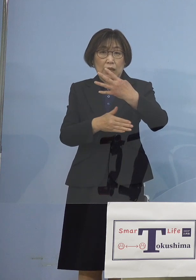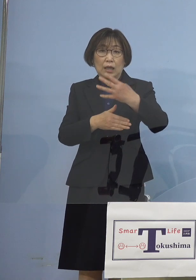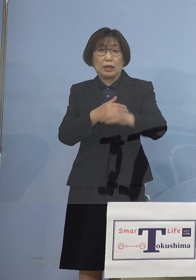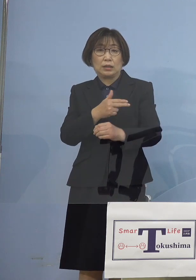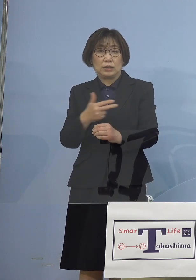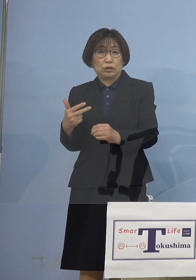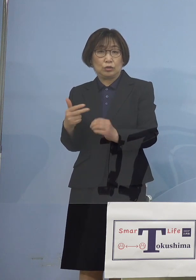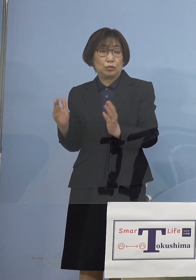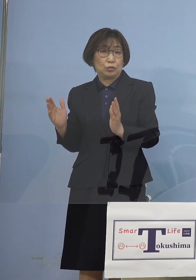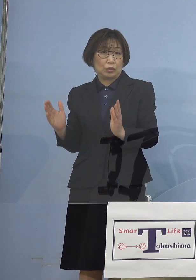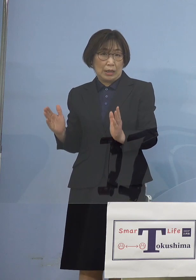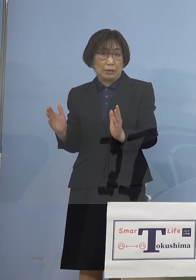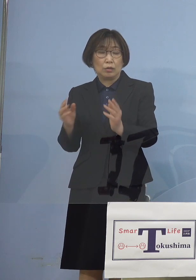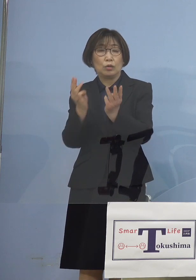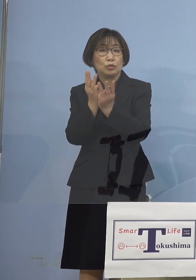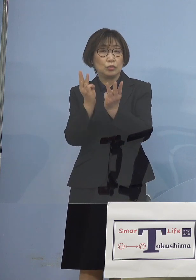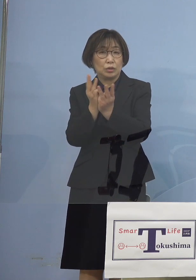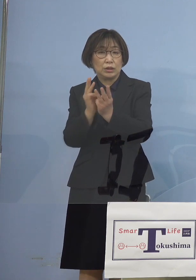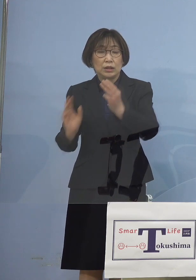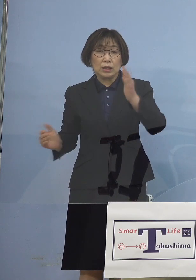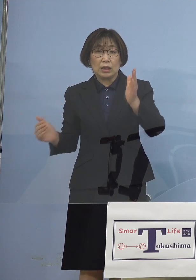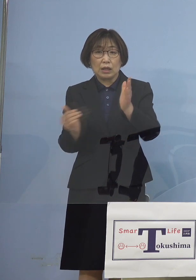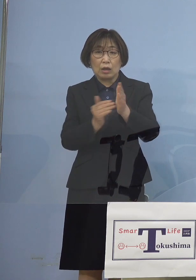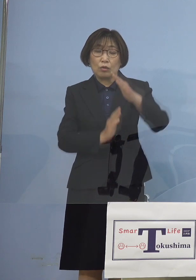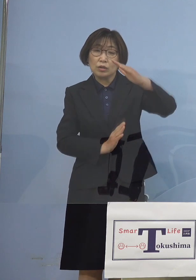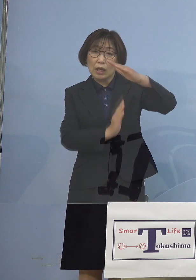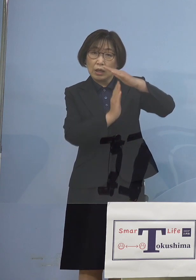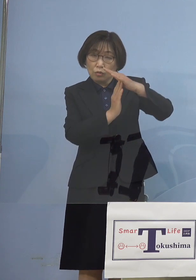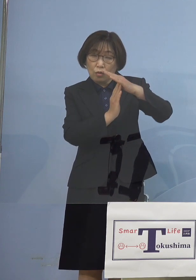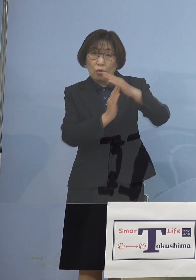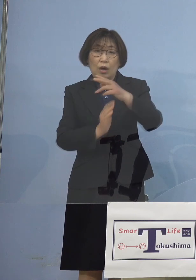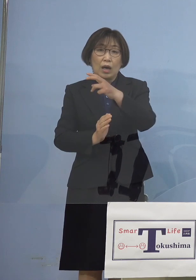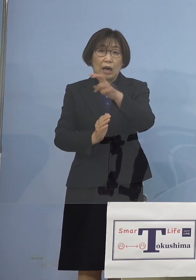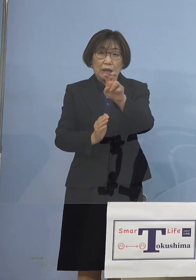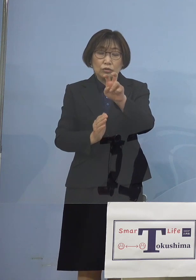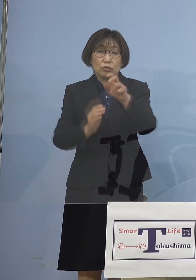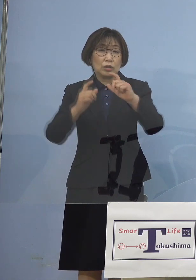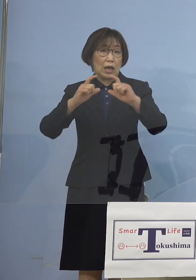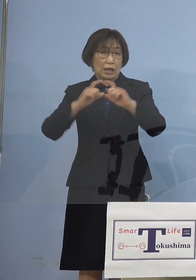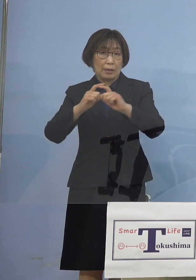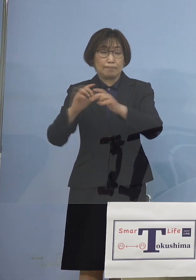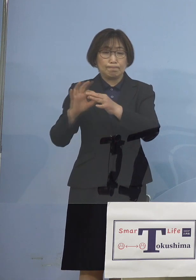その数値、過去最高20日間連続で 実は更新をする